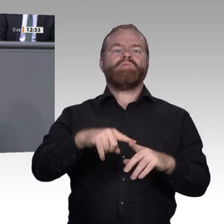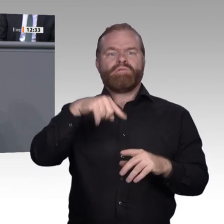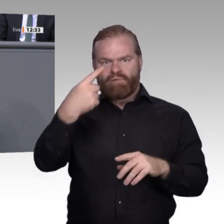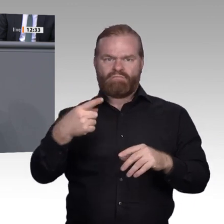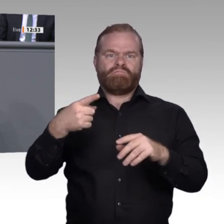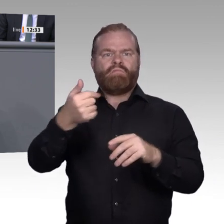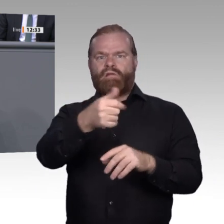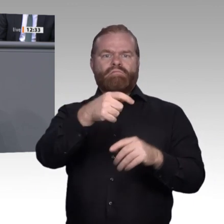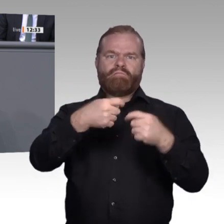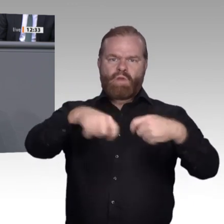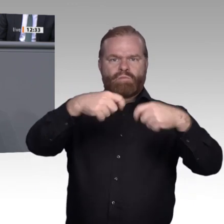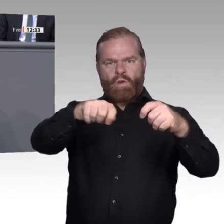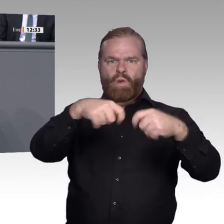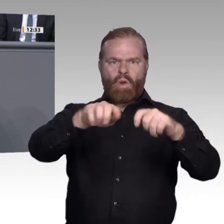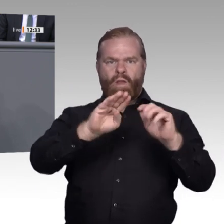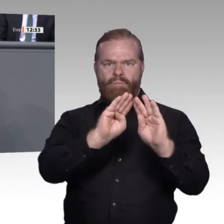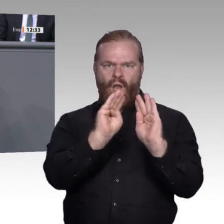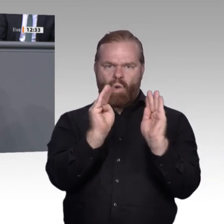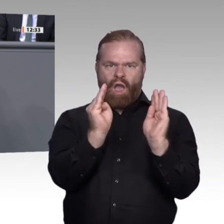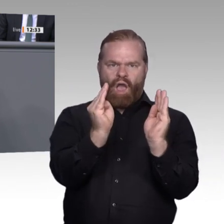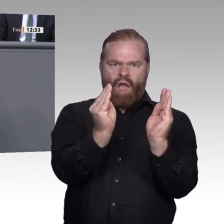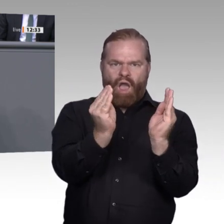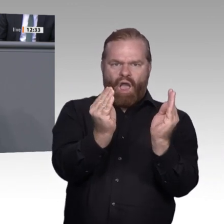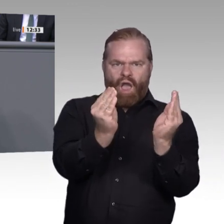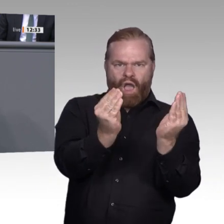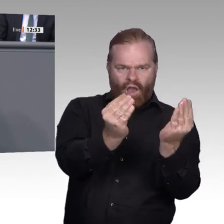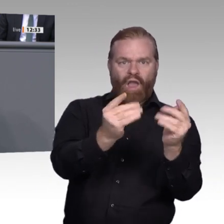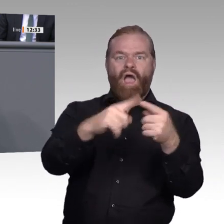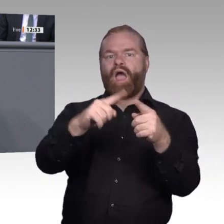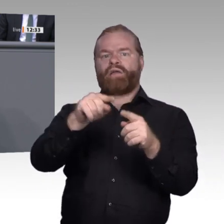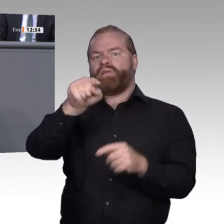die als Innovatoren vorneweg rennen. Dann haben wir so 13 bis 14 Prozent, die sich